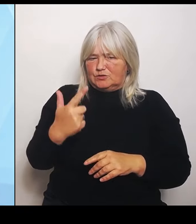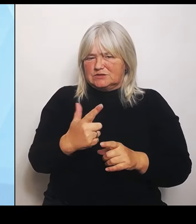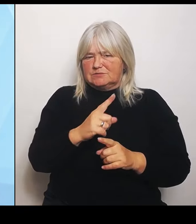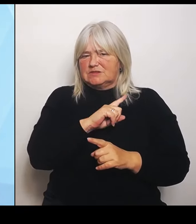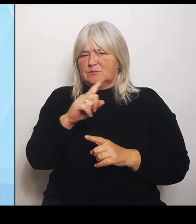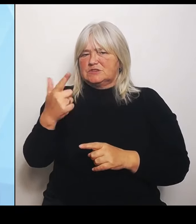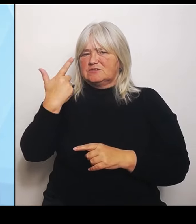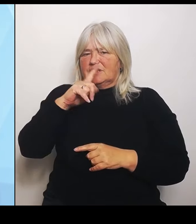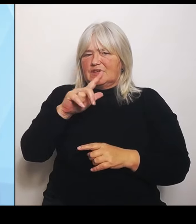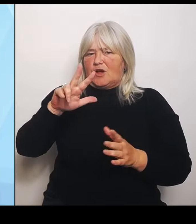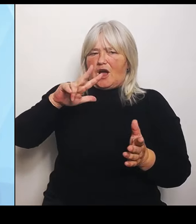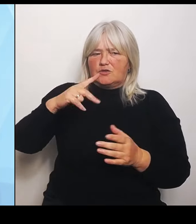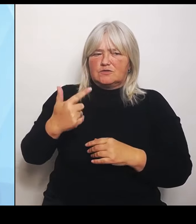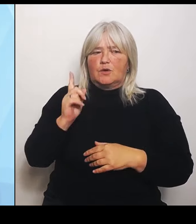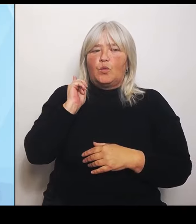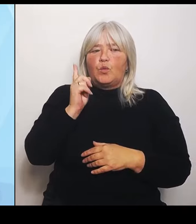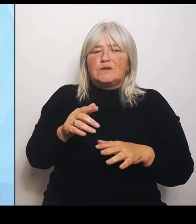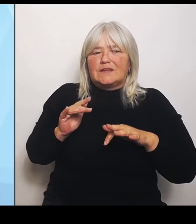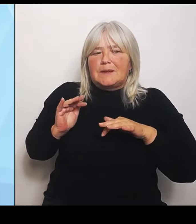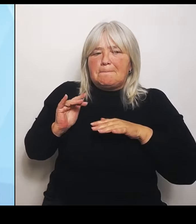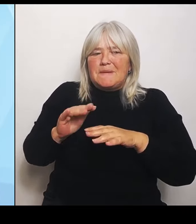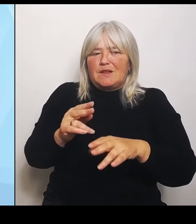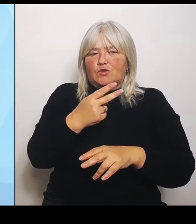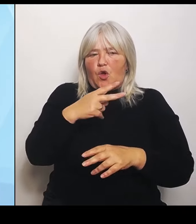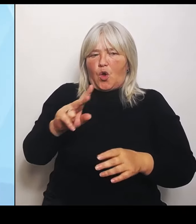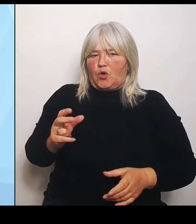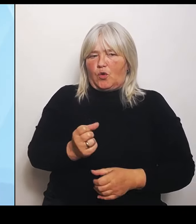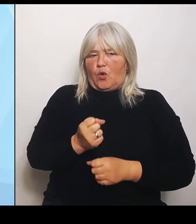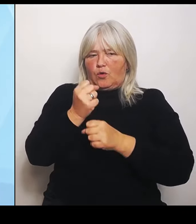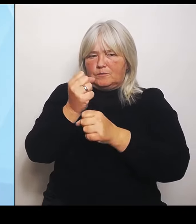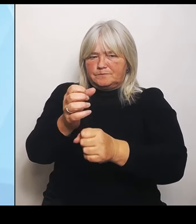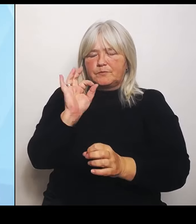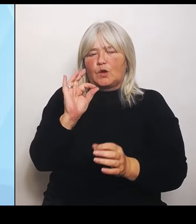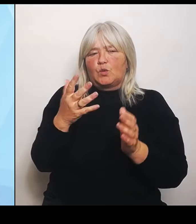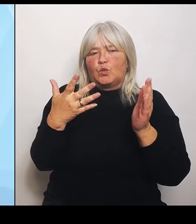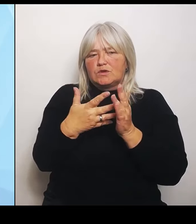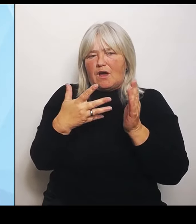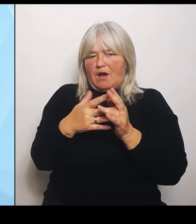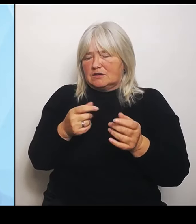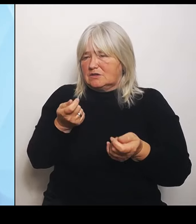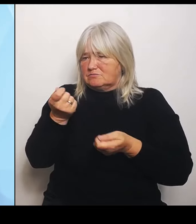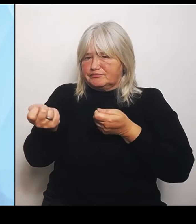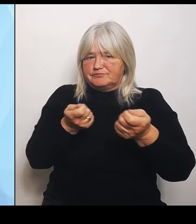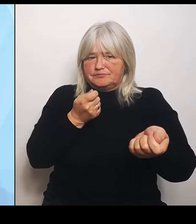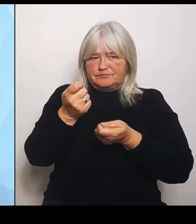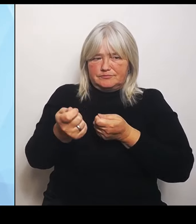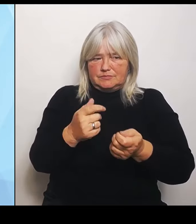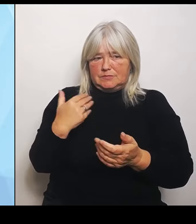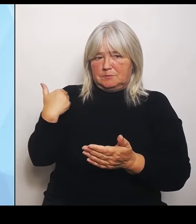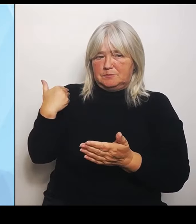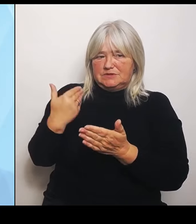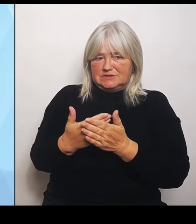Gutachten finanzieren. Bisher haben das auch zwölf Regionen schon angenommen. Wir haben also zwölf Anträge auf